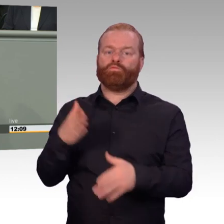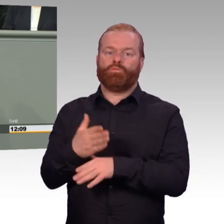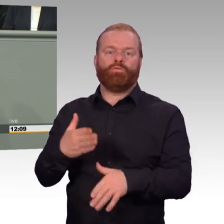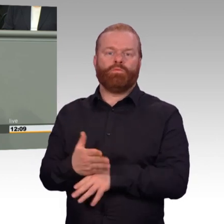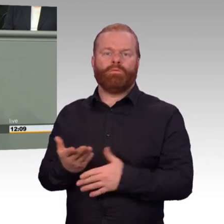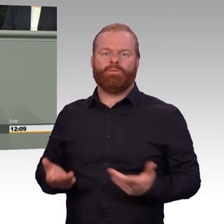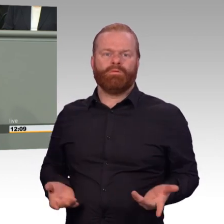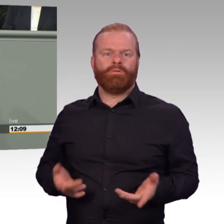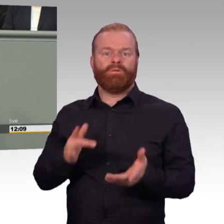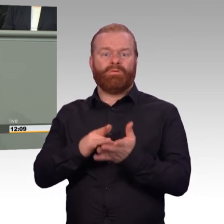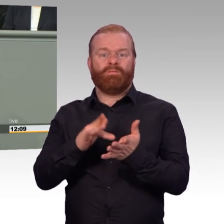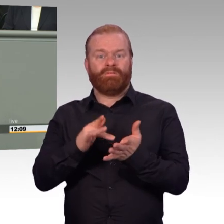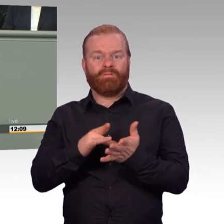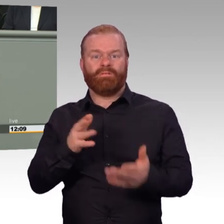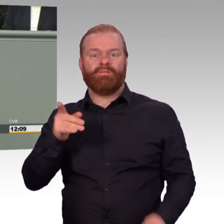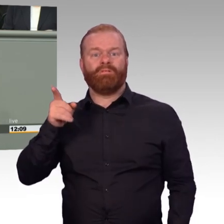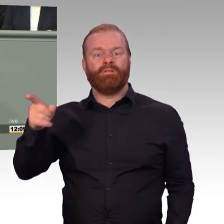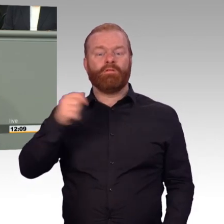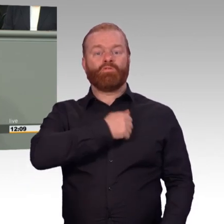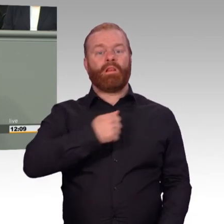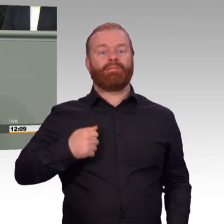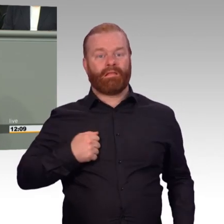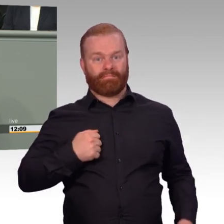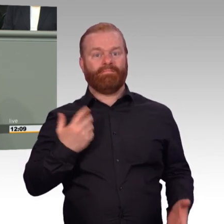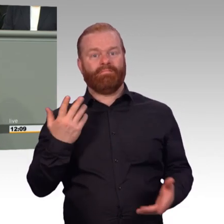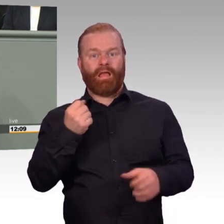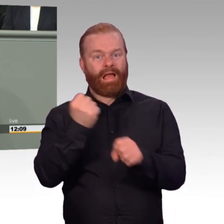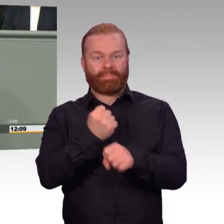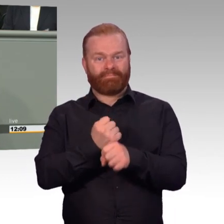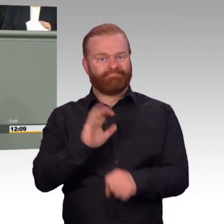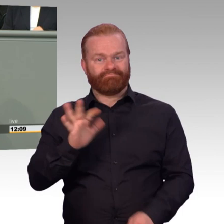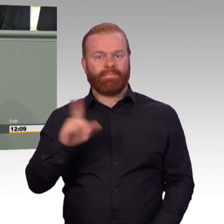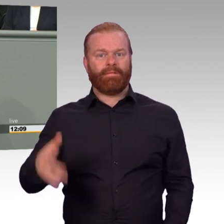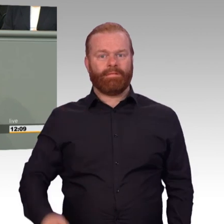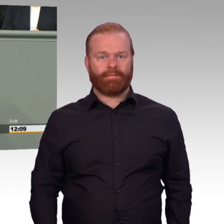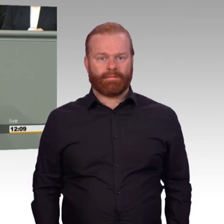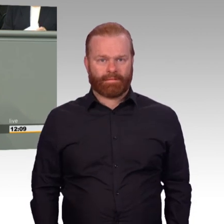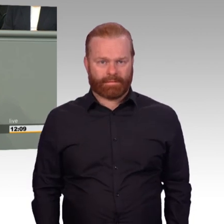„Ja, aber Soldat ist kein Beruf wie jeder andere. Das Selbstverständnis ist nicht das gleiche,